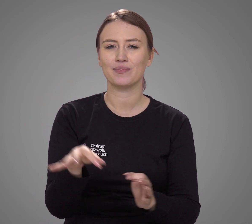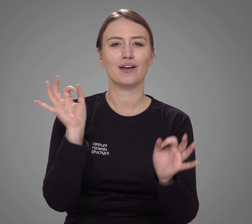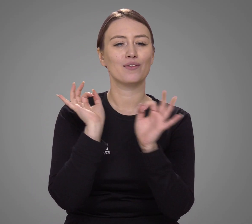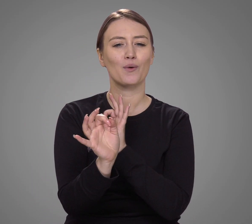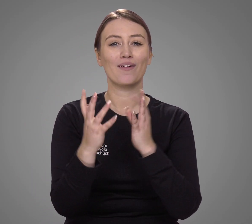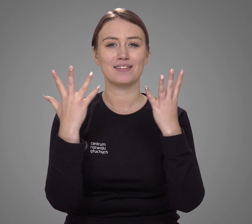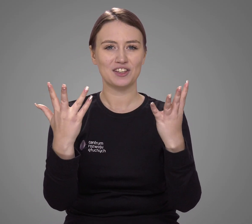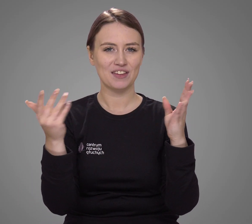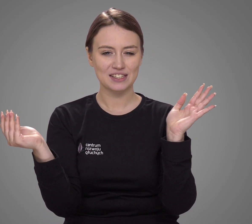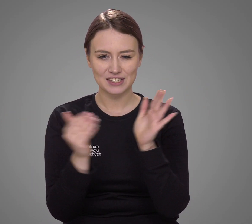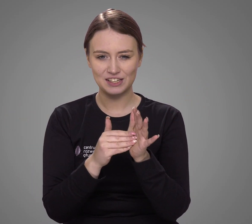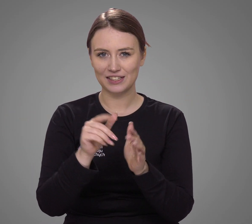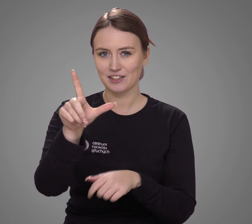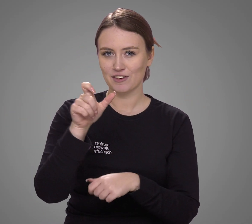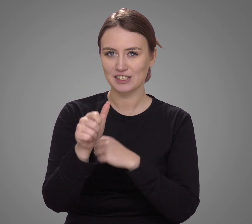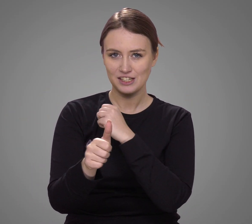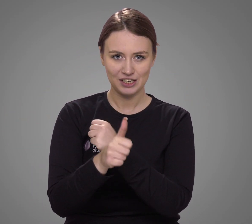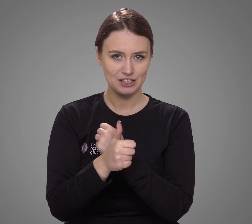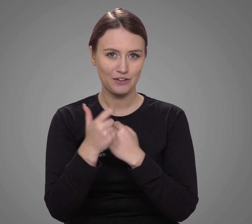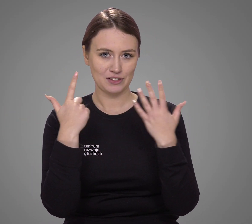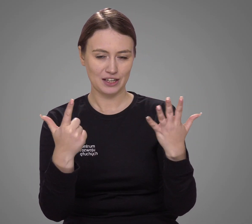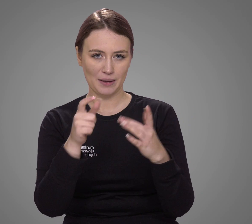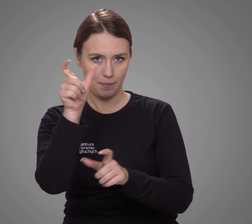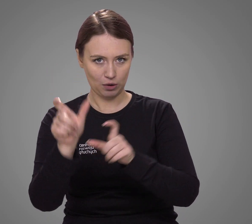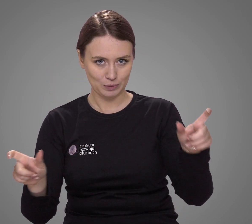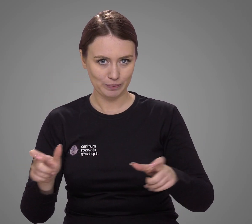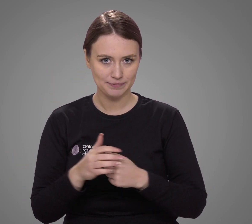Dokładnie 9 267 osób.